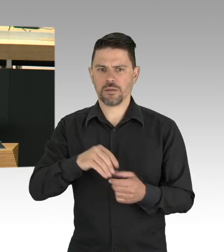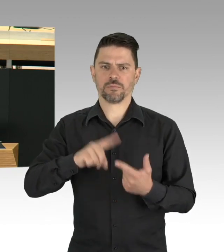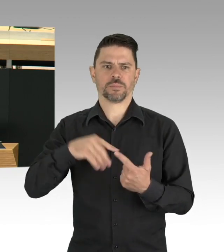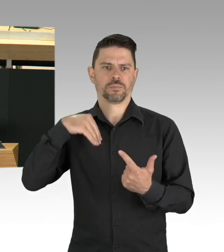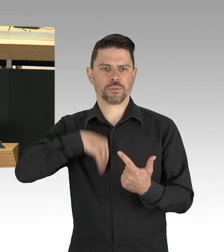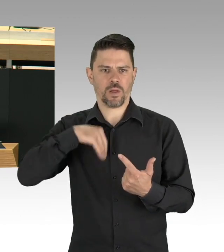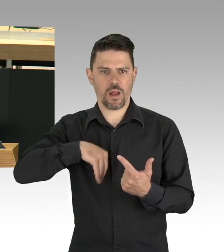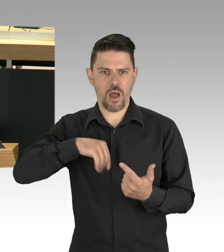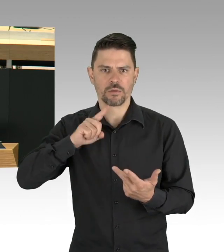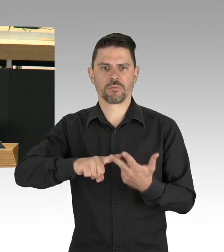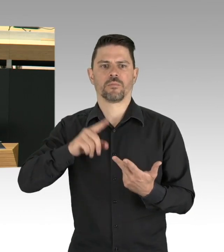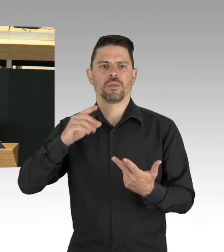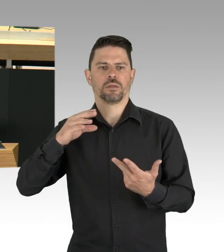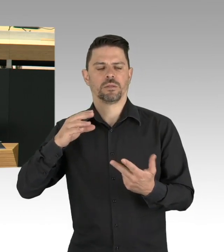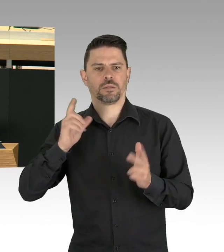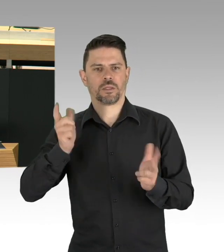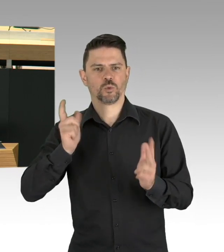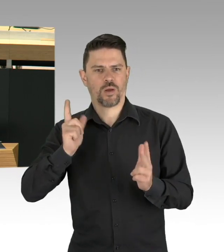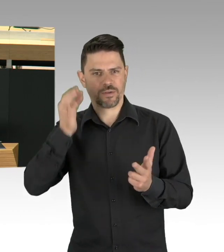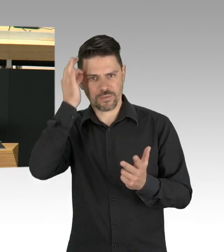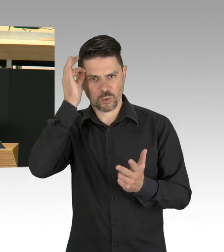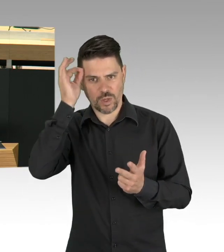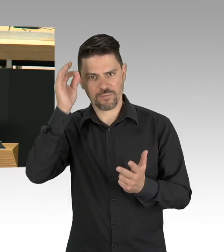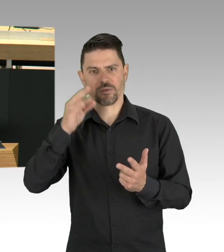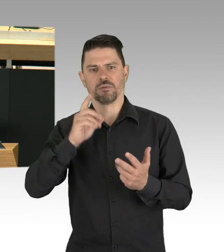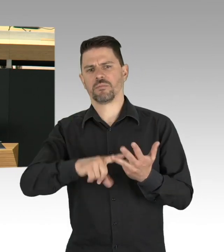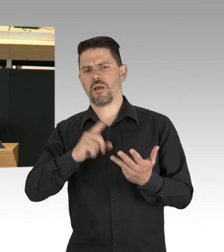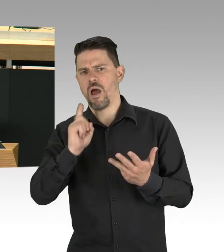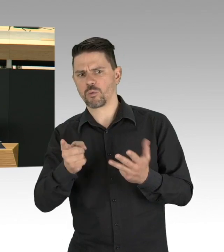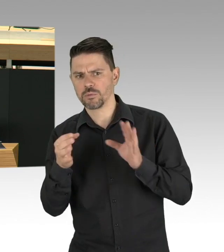nach denen wir den fachlichen Rat bewerten öffentlich und damit nachvollziehbar machen.